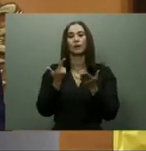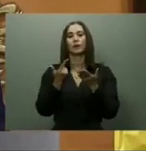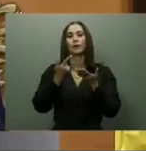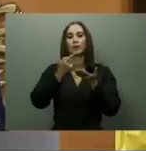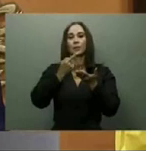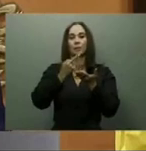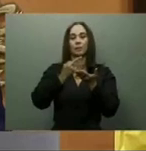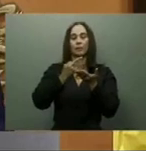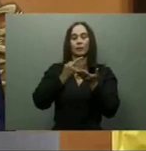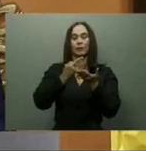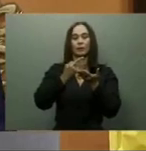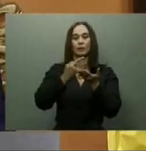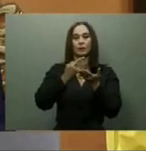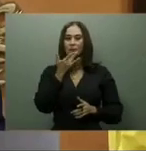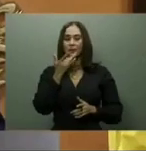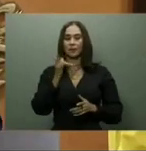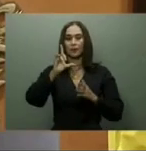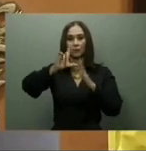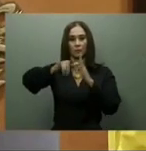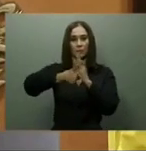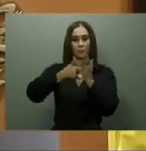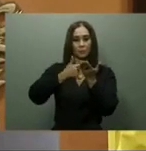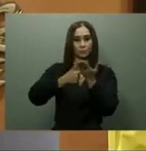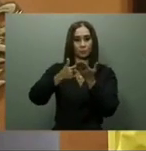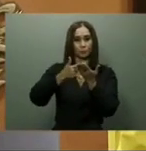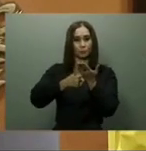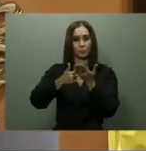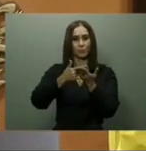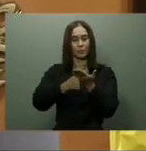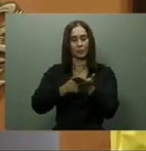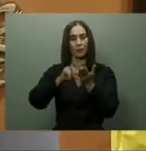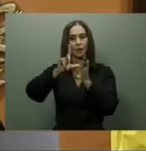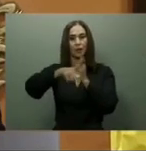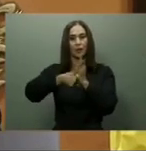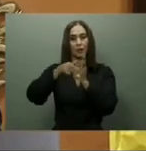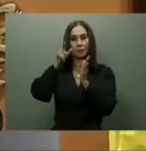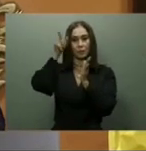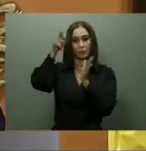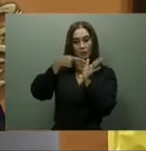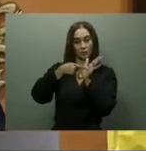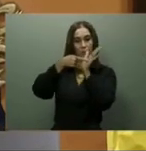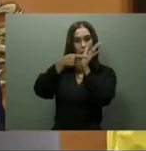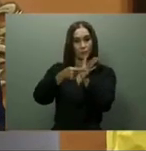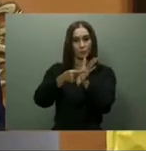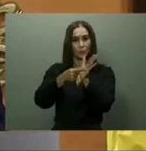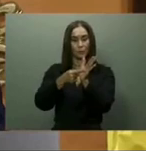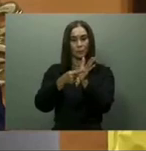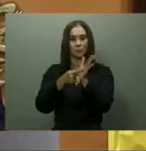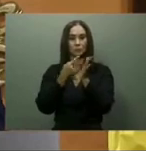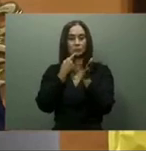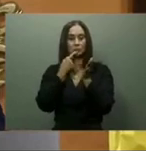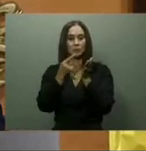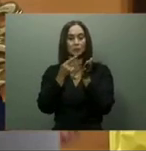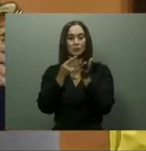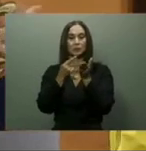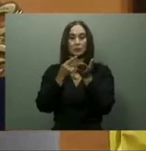José de Las Matas en Santiago, así como el de Jarabacoa, en La Vega; el hospital de Dajabón ni el de Esperanza en Valverde de Mao.